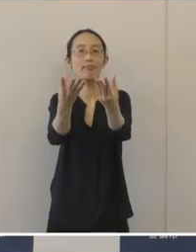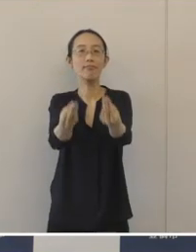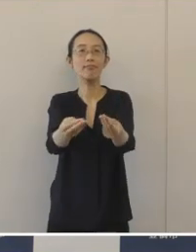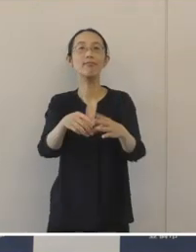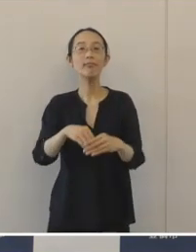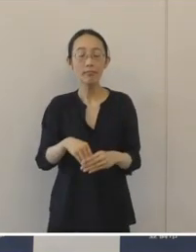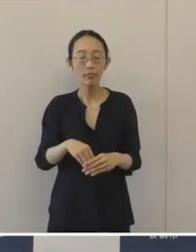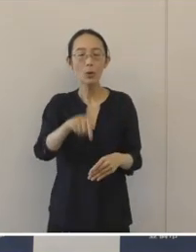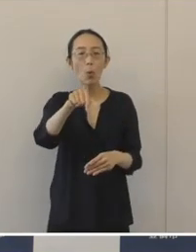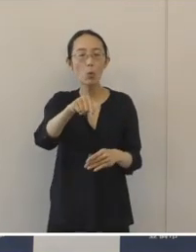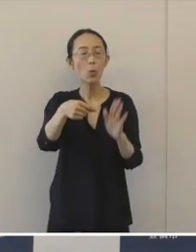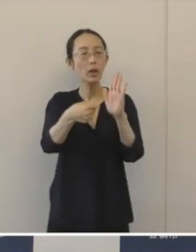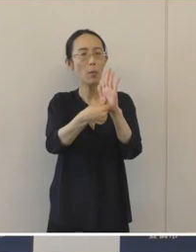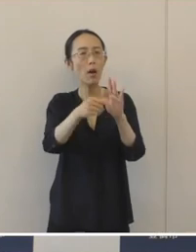この「とめちゃりん」には